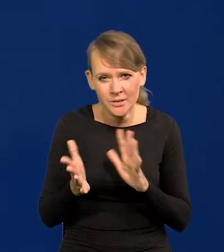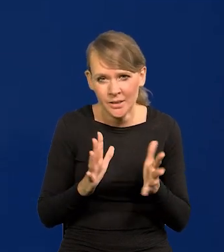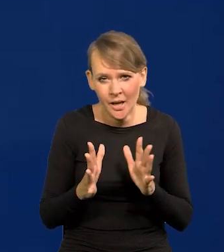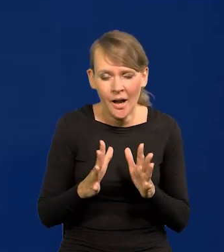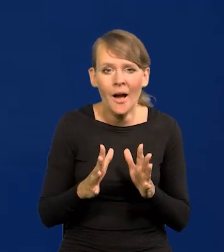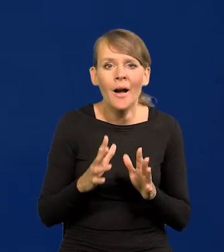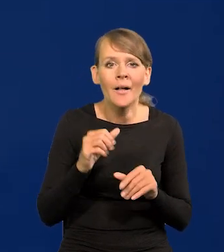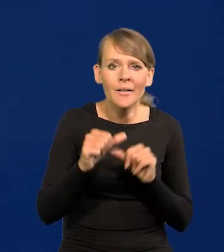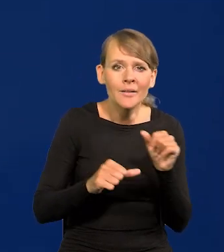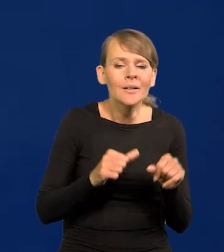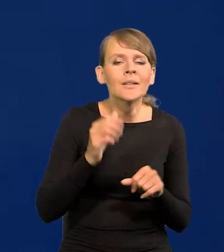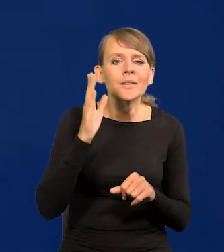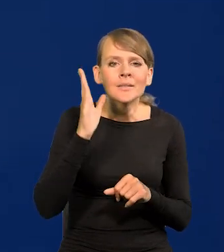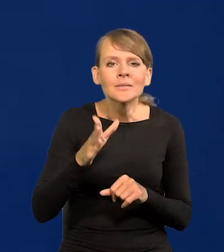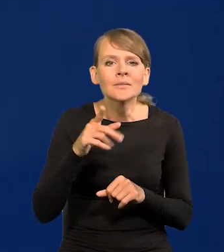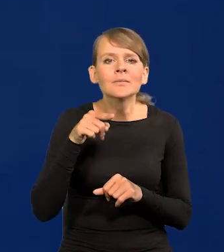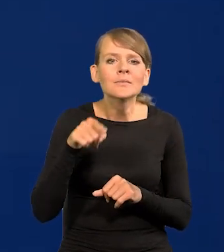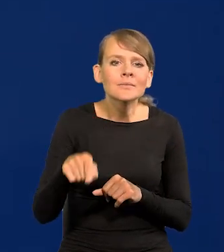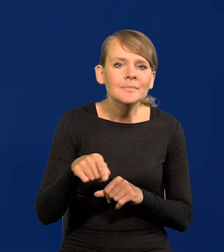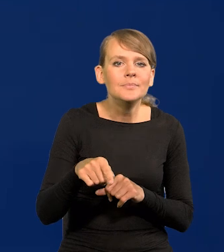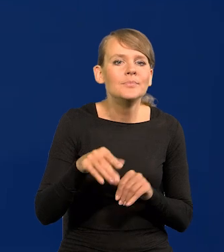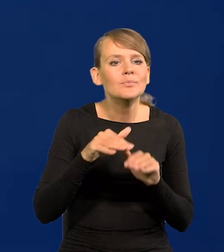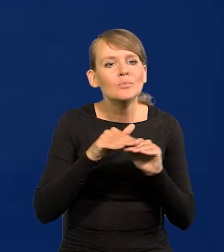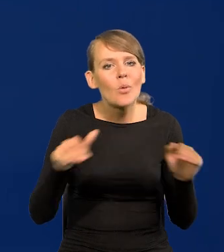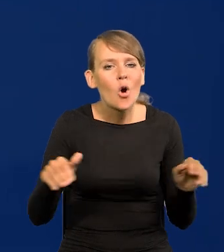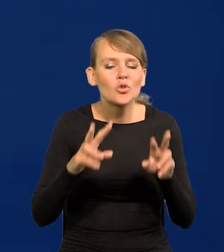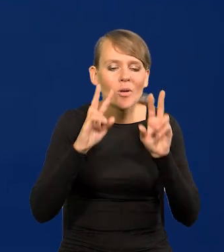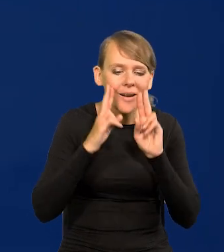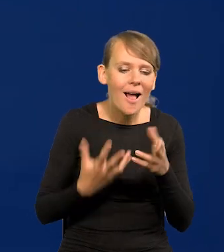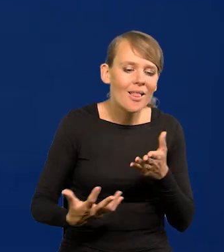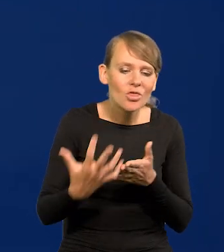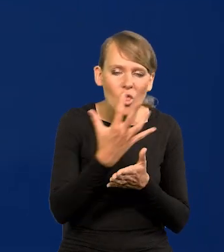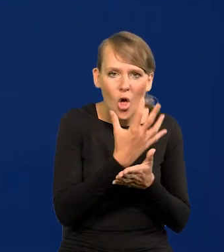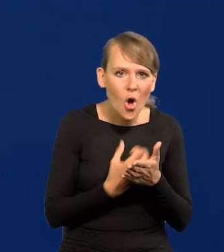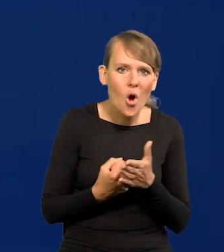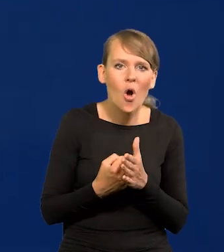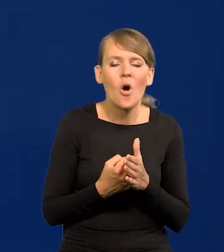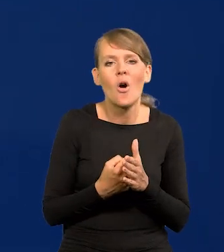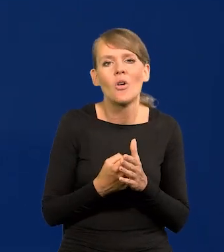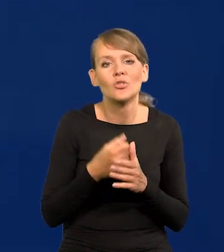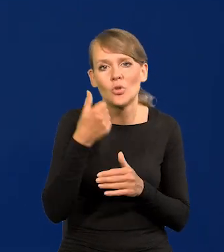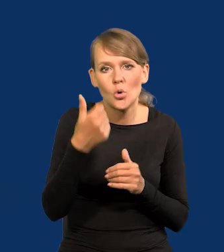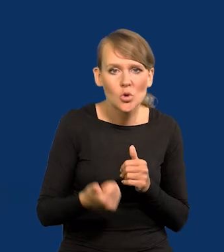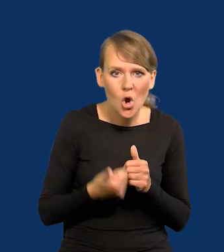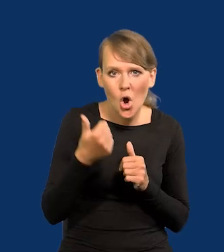osiągniemy poziom konsumpcji, poziom realnych dochodów rocznych